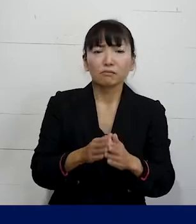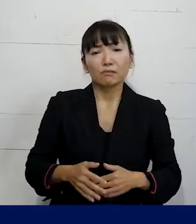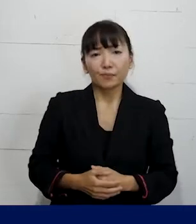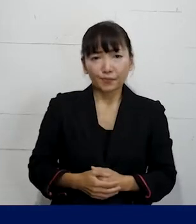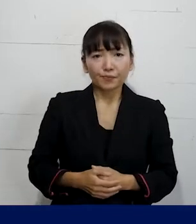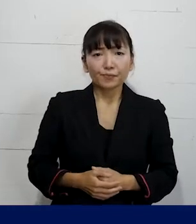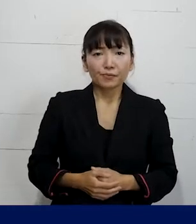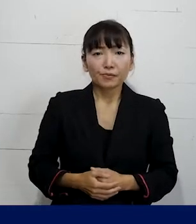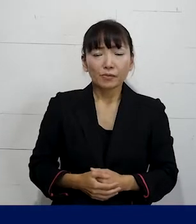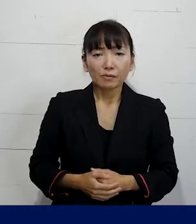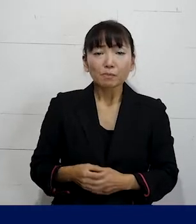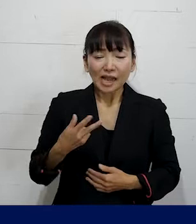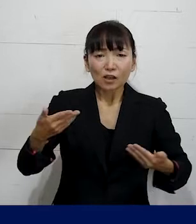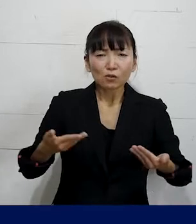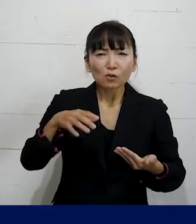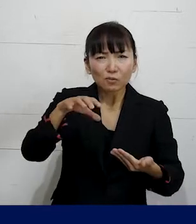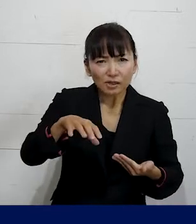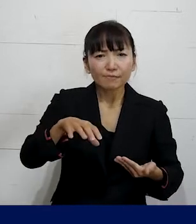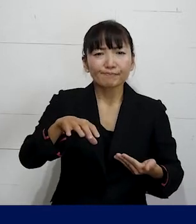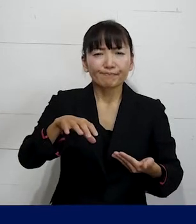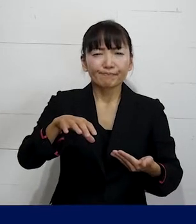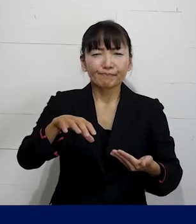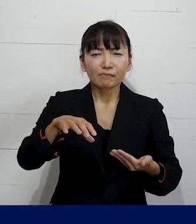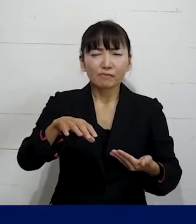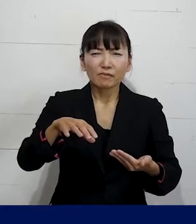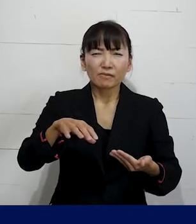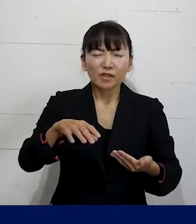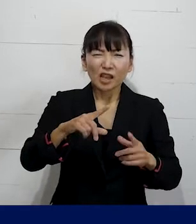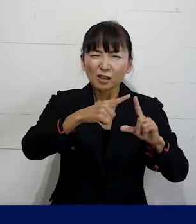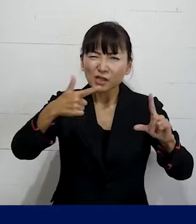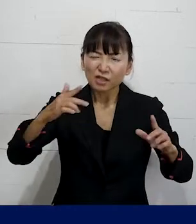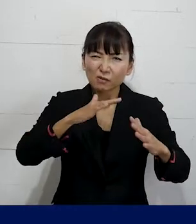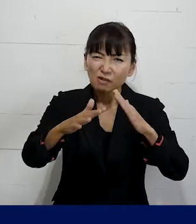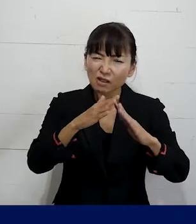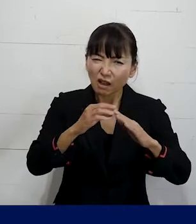それから職場でうわさやからかい